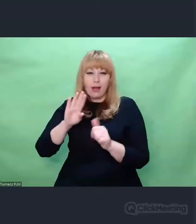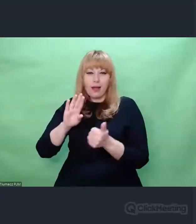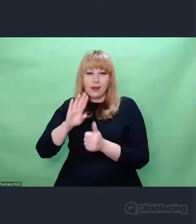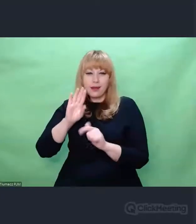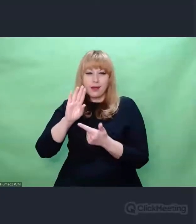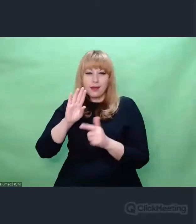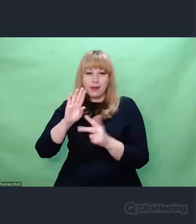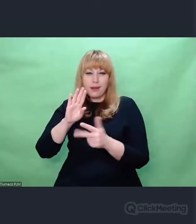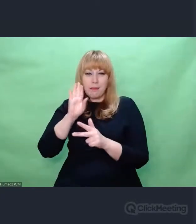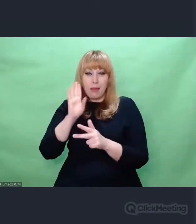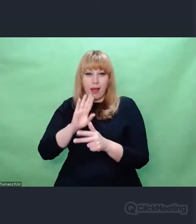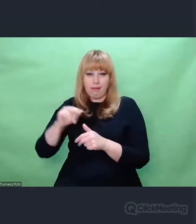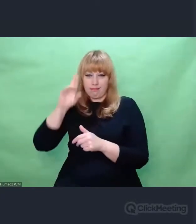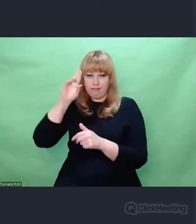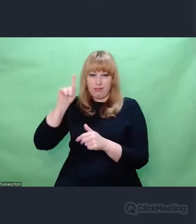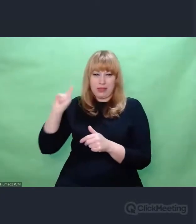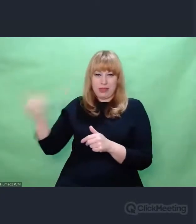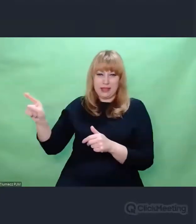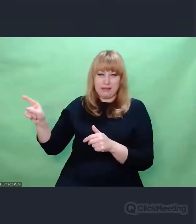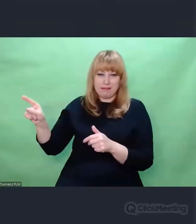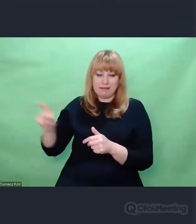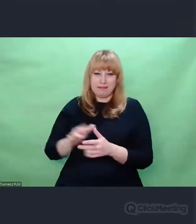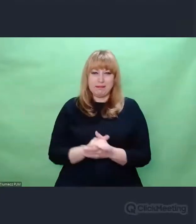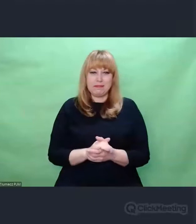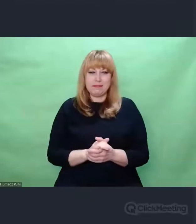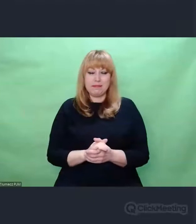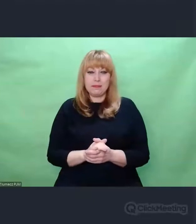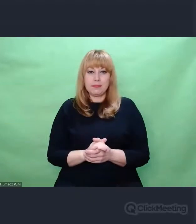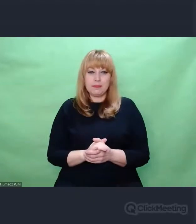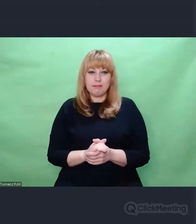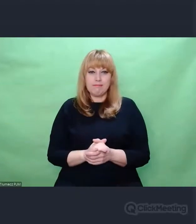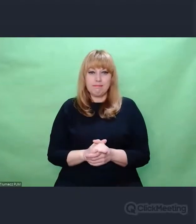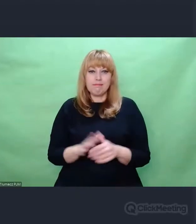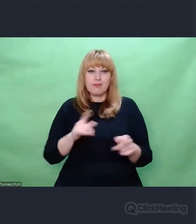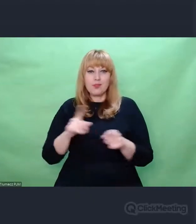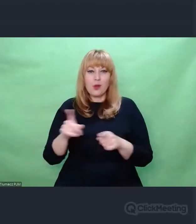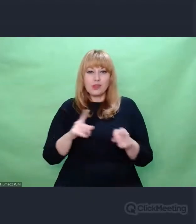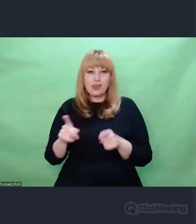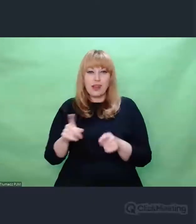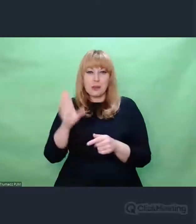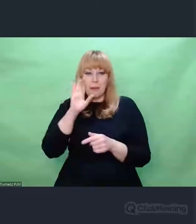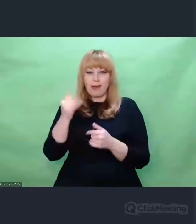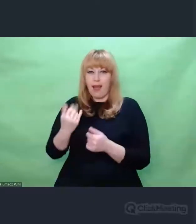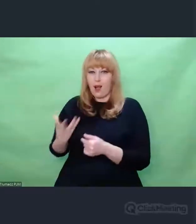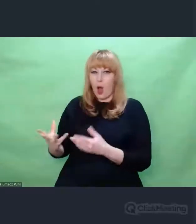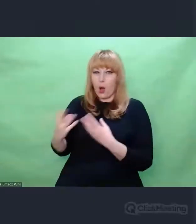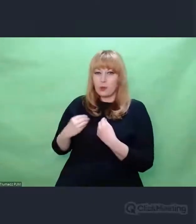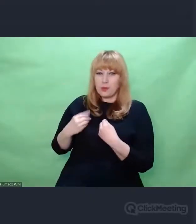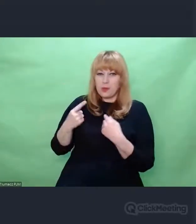nazwijmy to - grania kryptologicznego. To jest niezwykle interesujące.